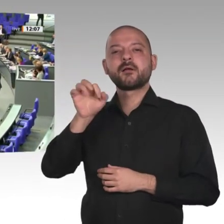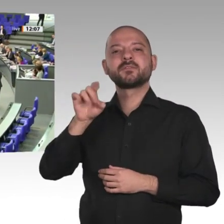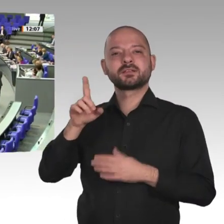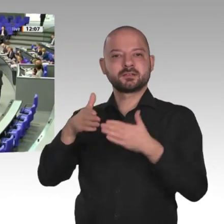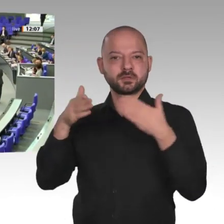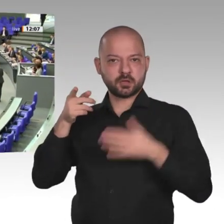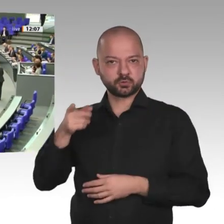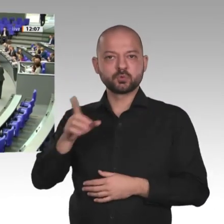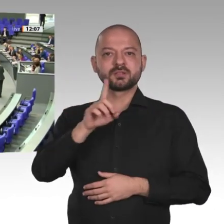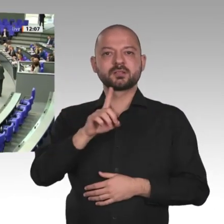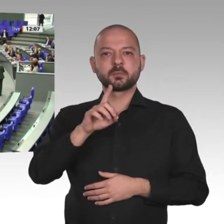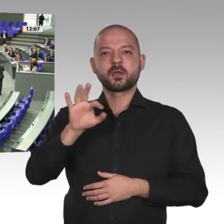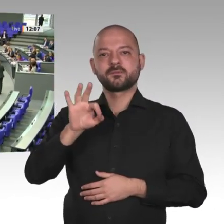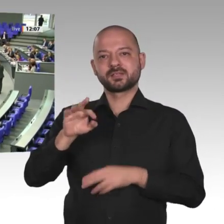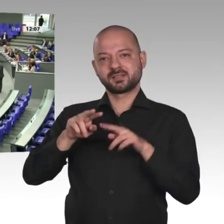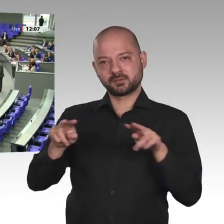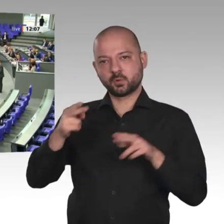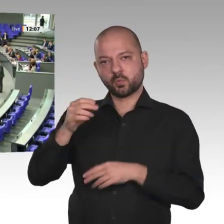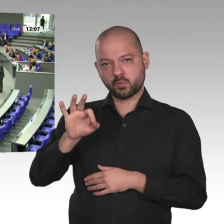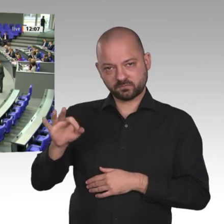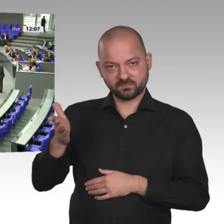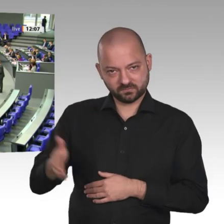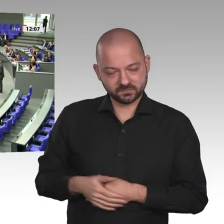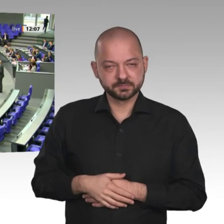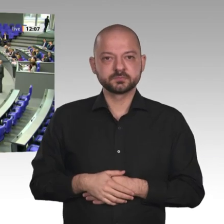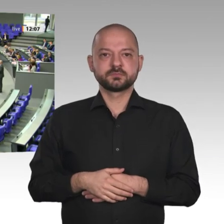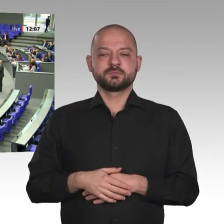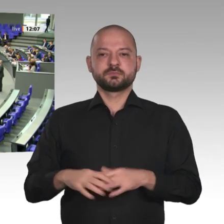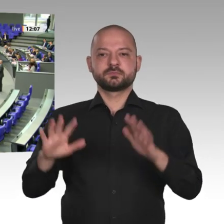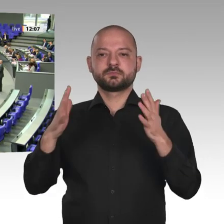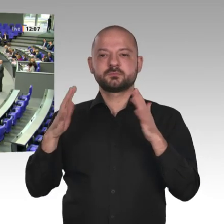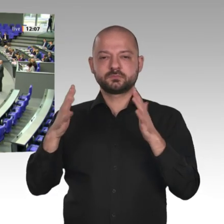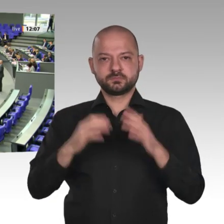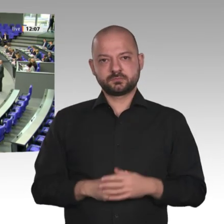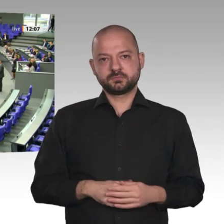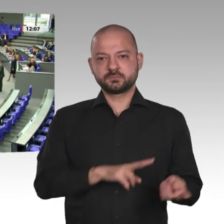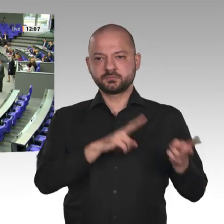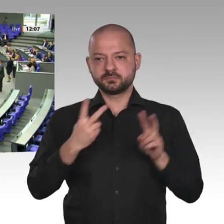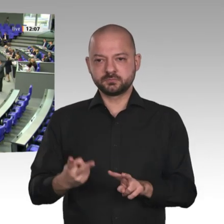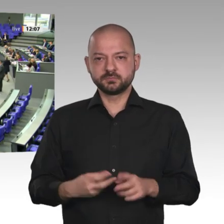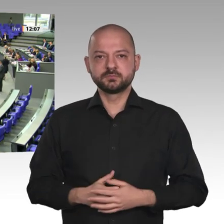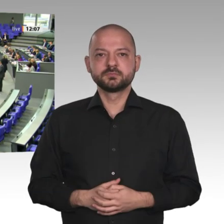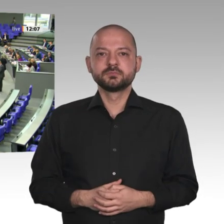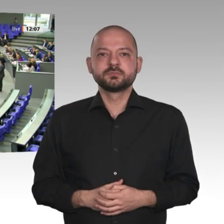Werte Frau Präsidentin! Werte Herren Minister! Liebe Kolleginnen und Kollegen! Liebe Zuschauer auf den Tribünen!